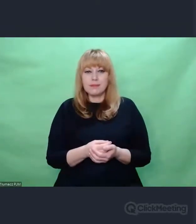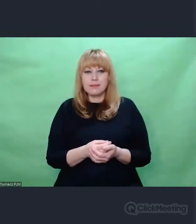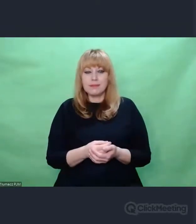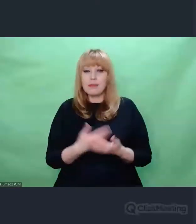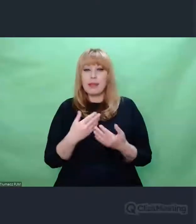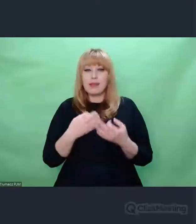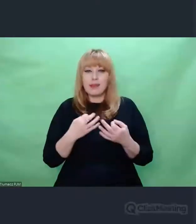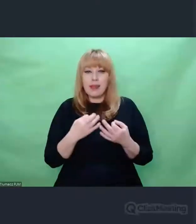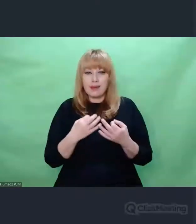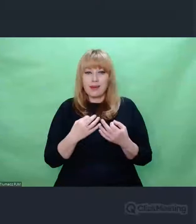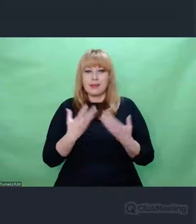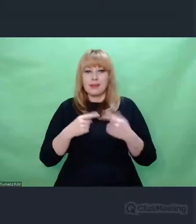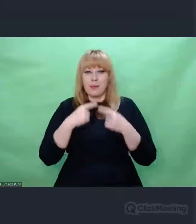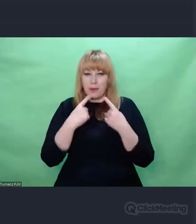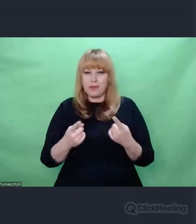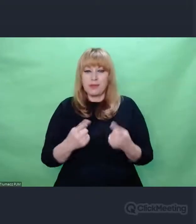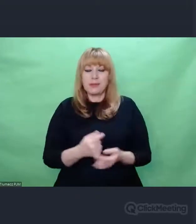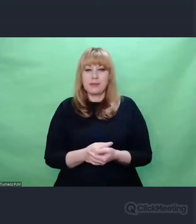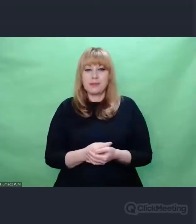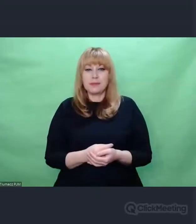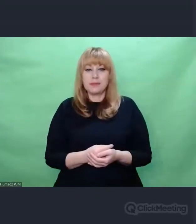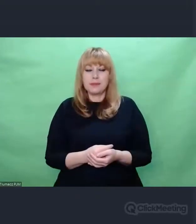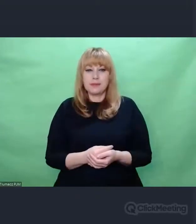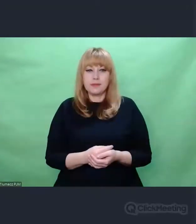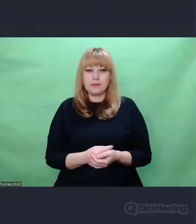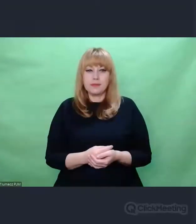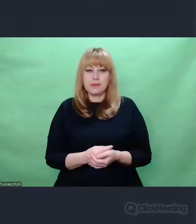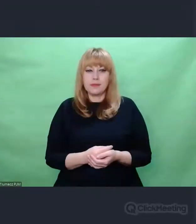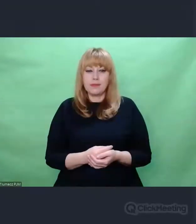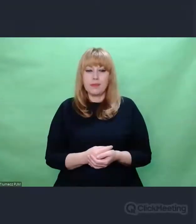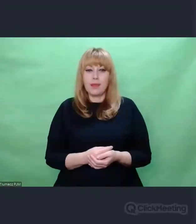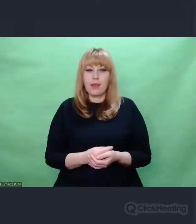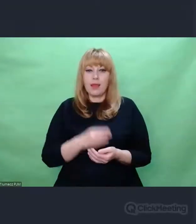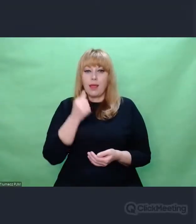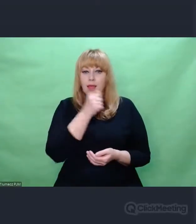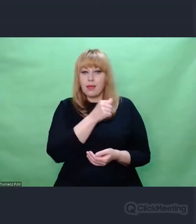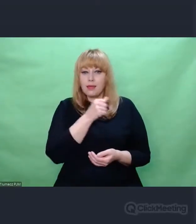ten fakt, o którym Państwu chciałem powiedzieć. Enigma na rozmaitych etapach